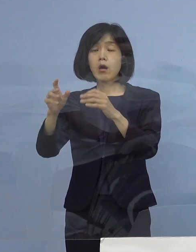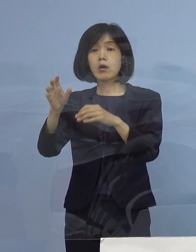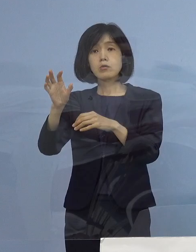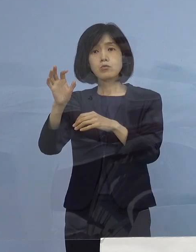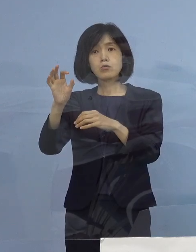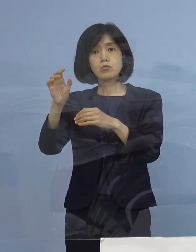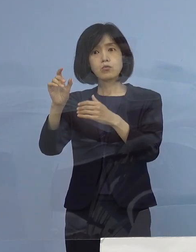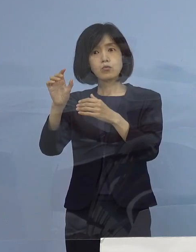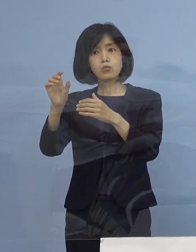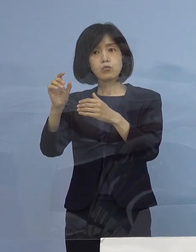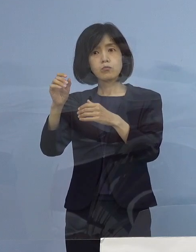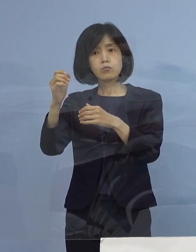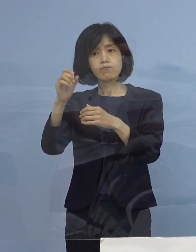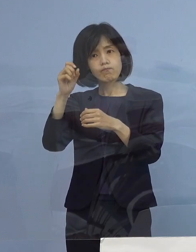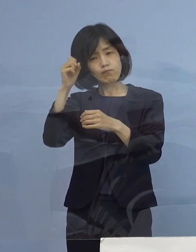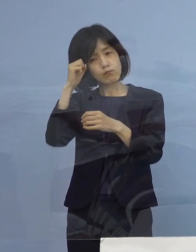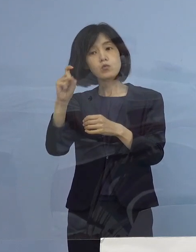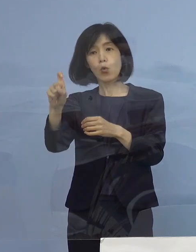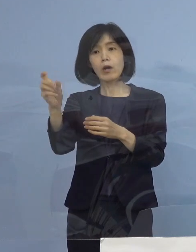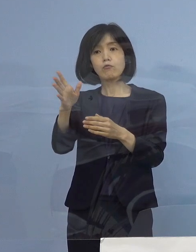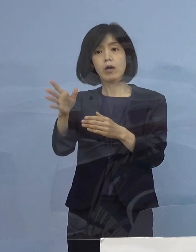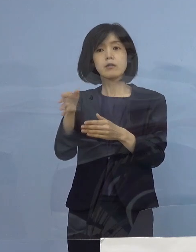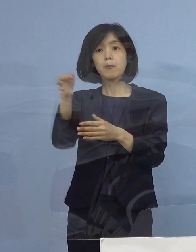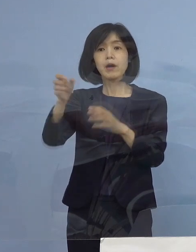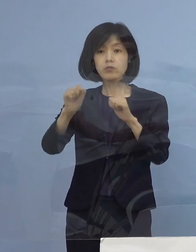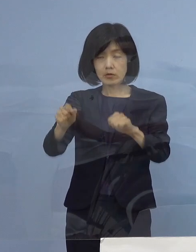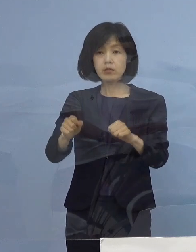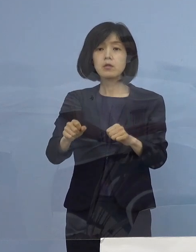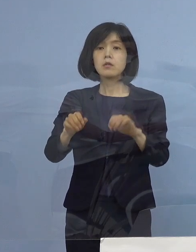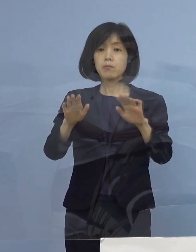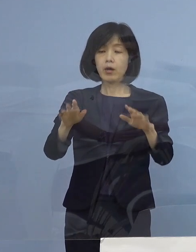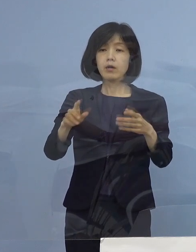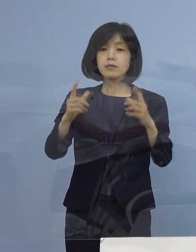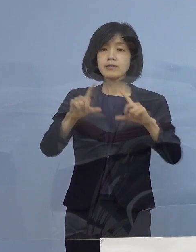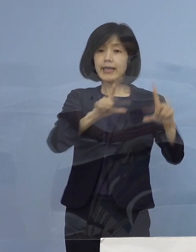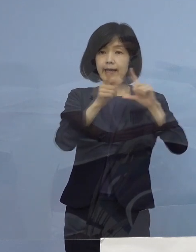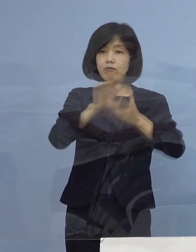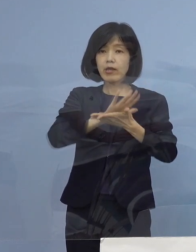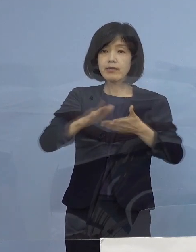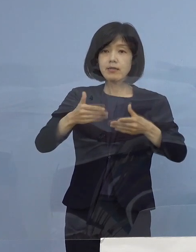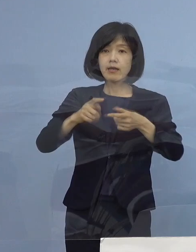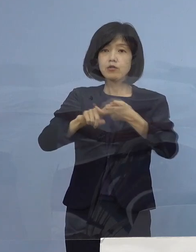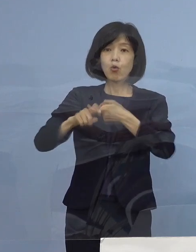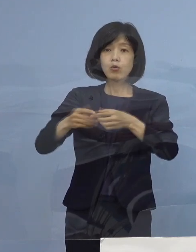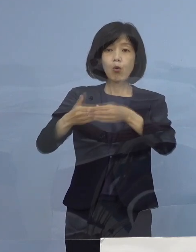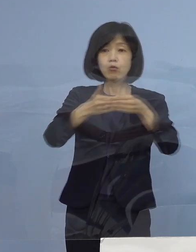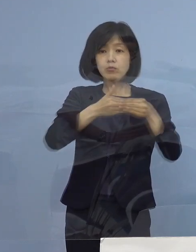ただ今回、生活衛生同業組合 特に飲食の場の3組合